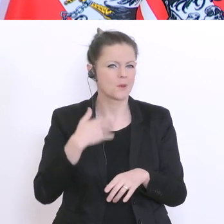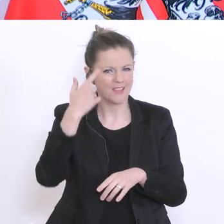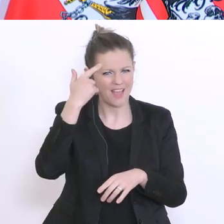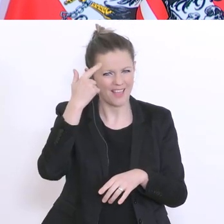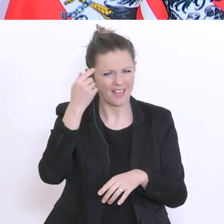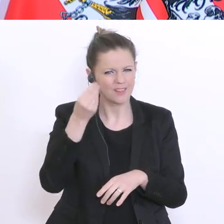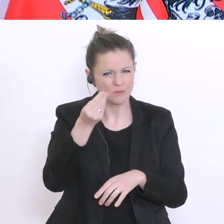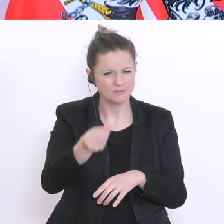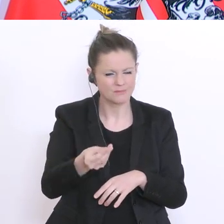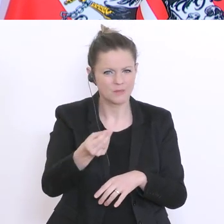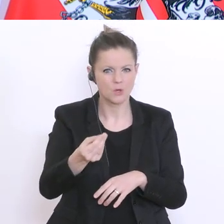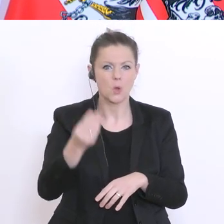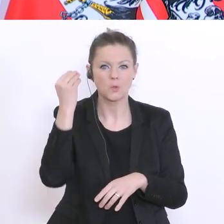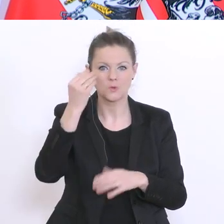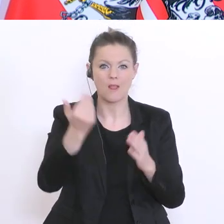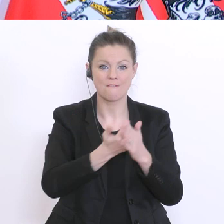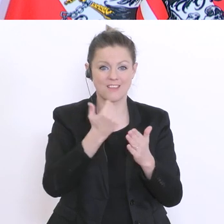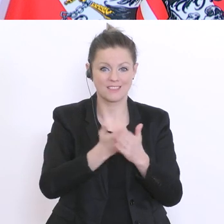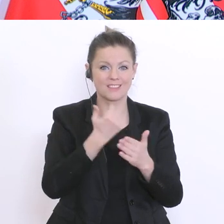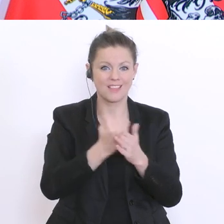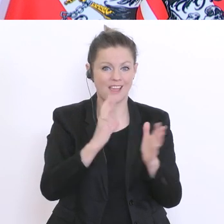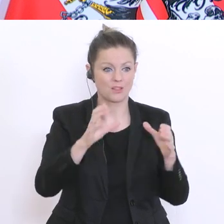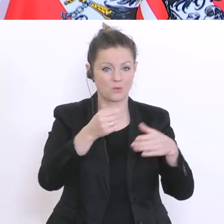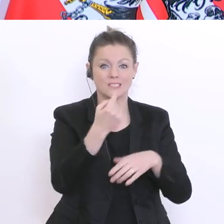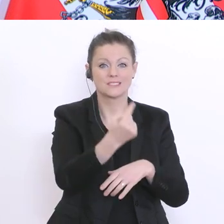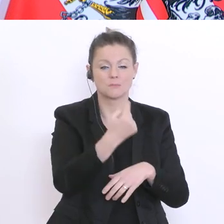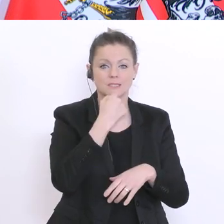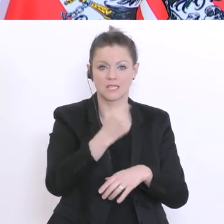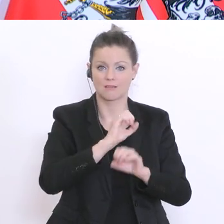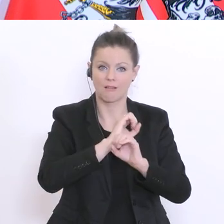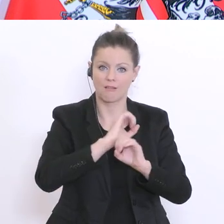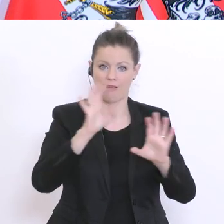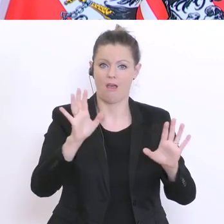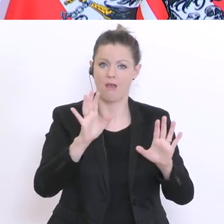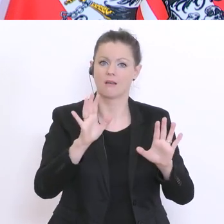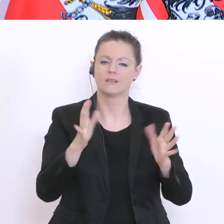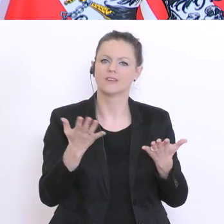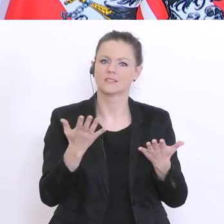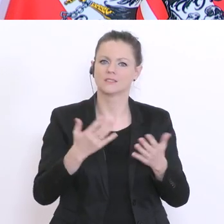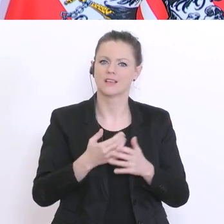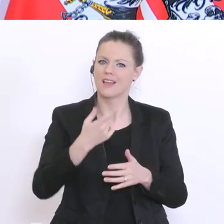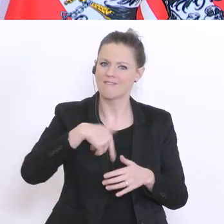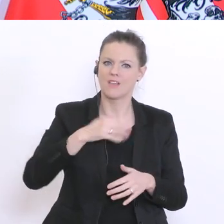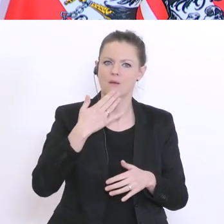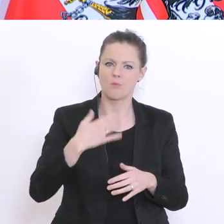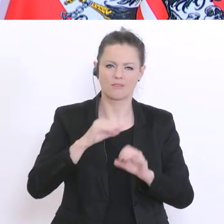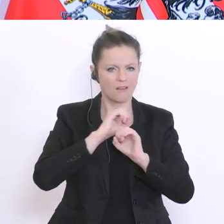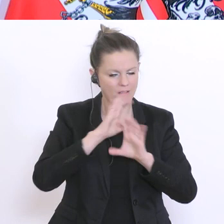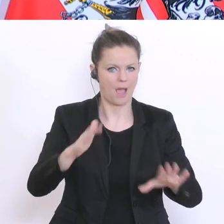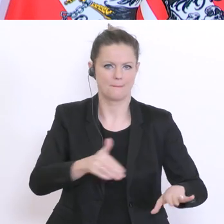Schülervertretung selber eindeutig gesagt hat: wir wollen eine Matura haben. Wir wollen jetzt